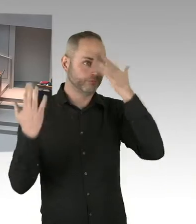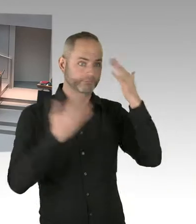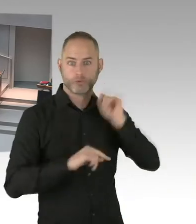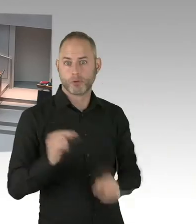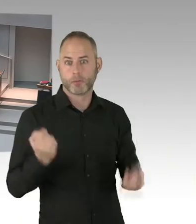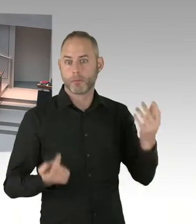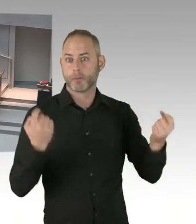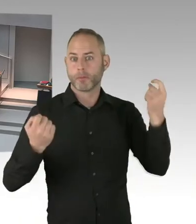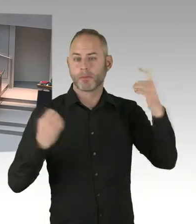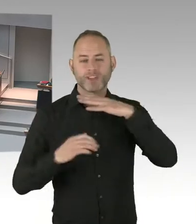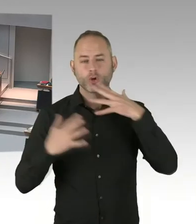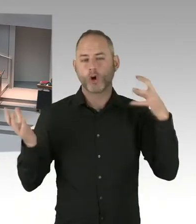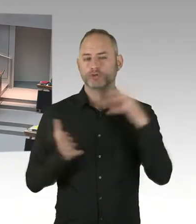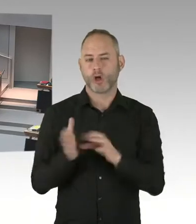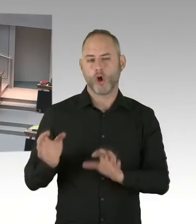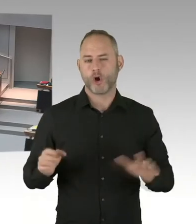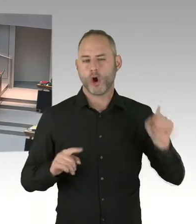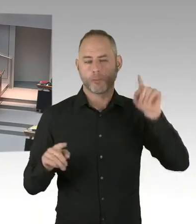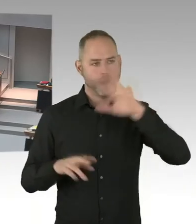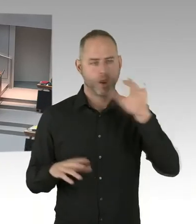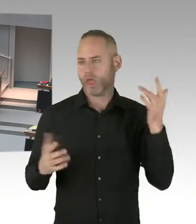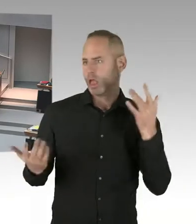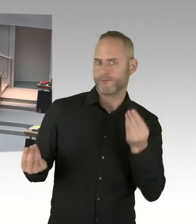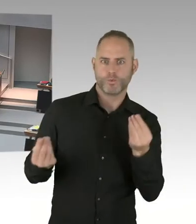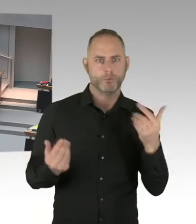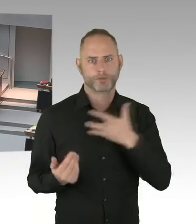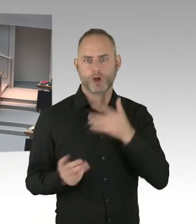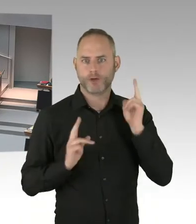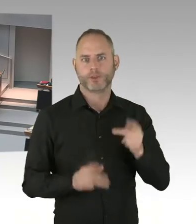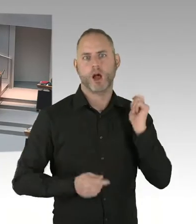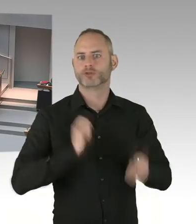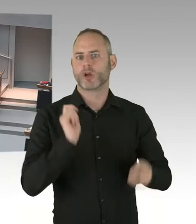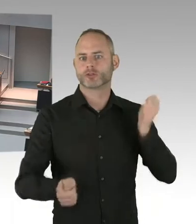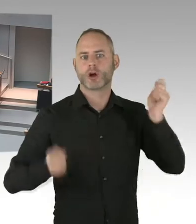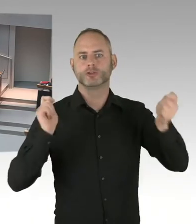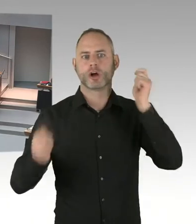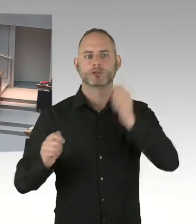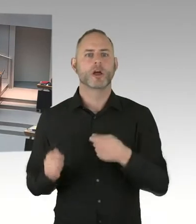Eine Gradwanderung, weil diese Sicherung notwendig ist, weil die Bedrohungssituation, die abstrakte Bedrohungssituation,